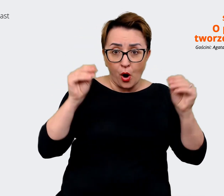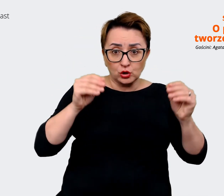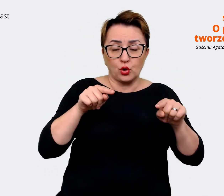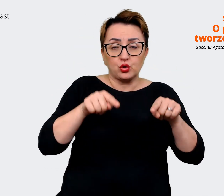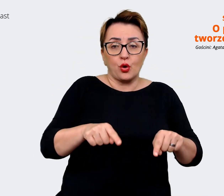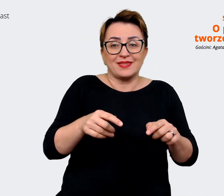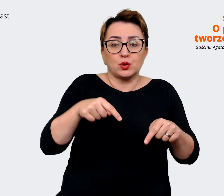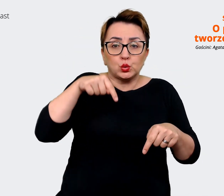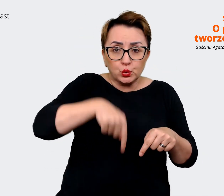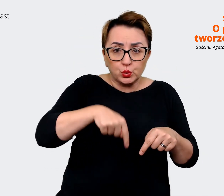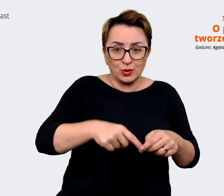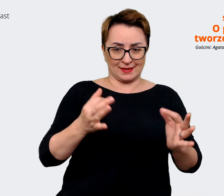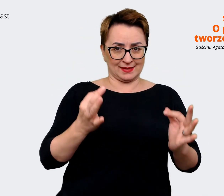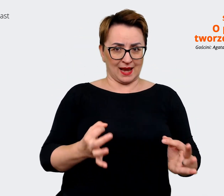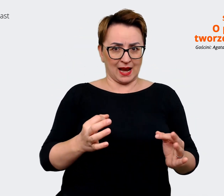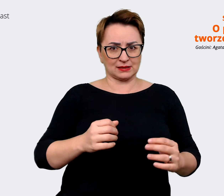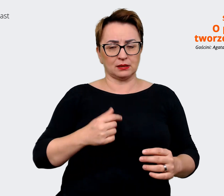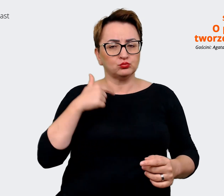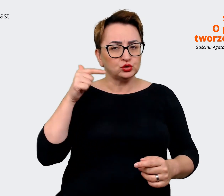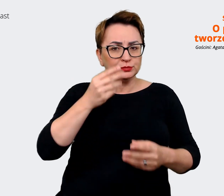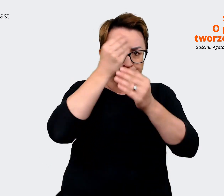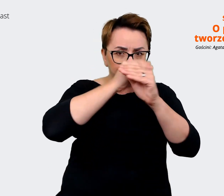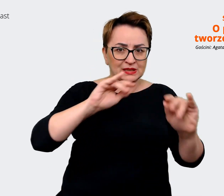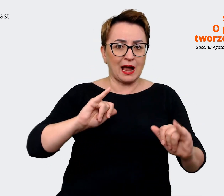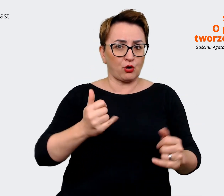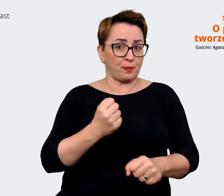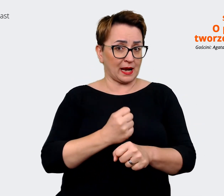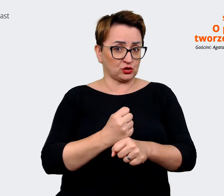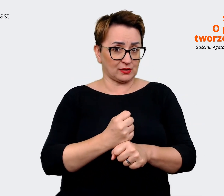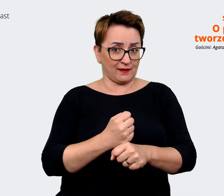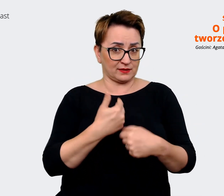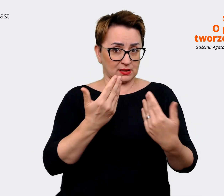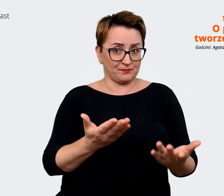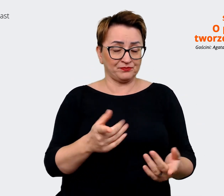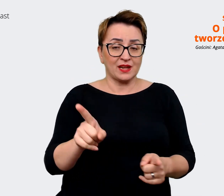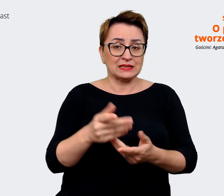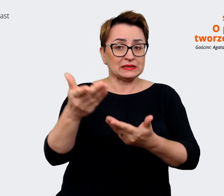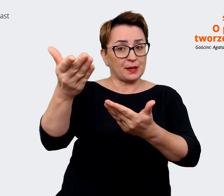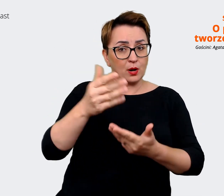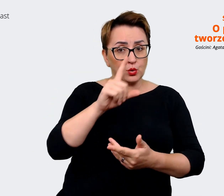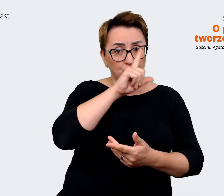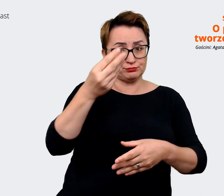komunikować się jako pracodawca i tu i teraz zapraszamy ludzi do pracy. To jest mega istotne,